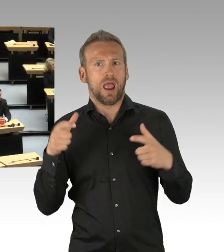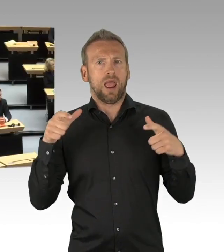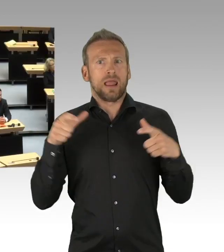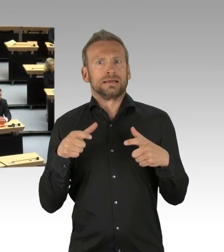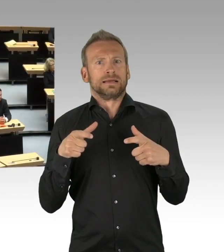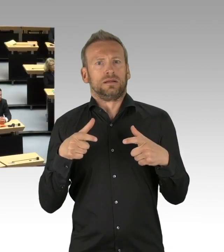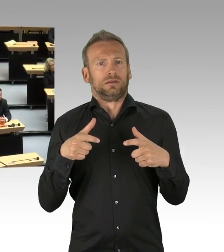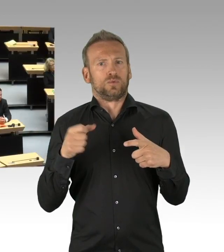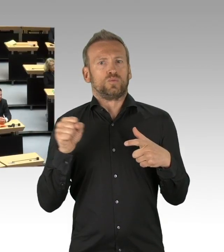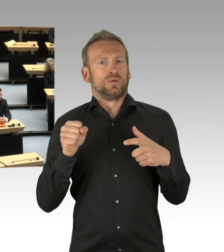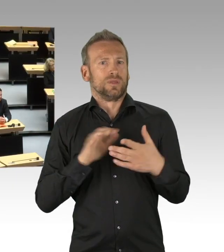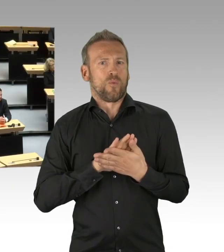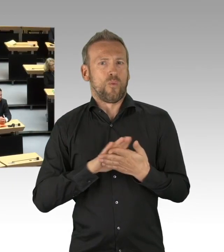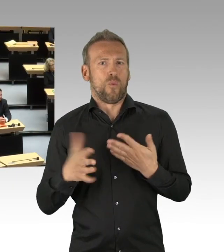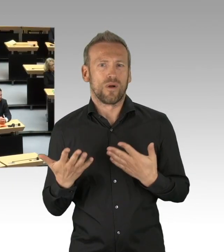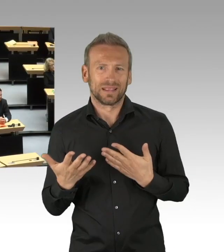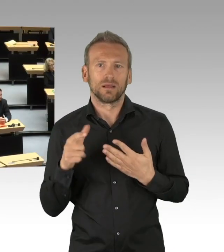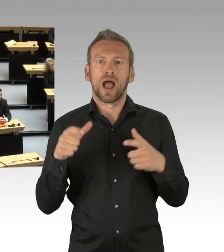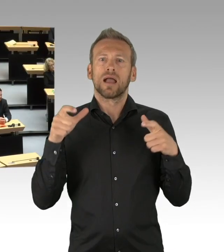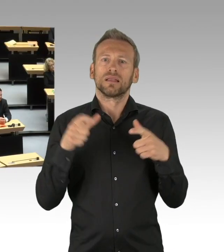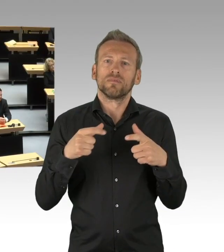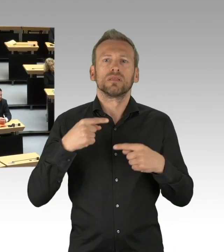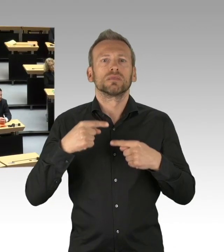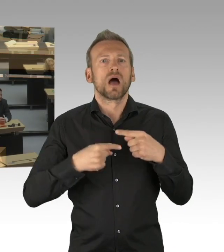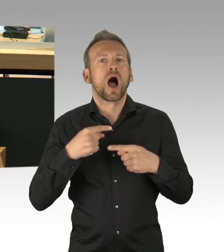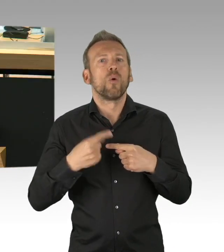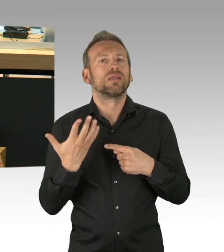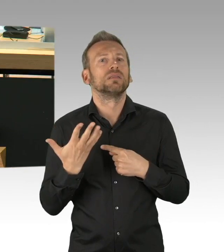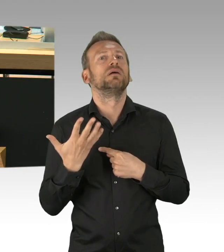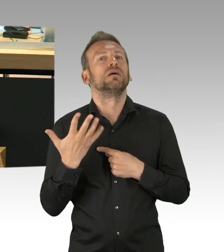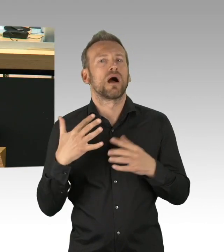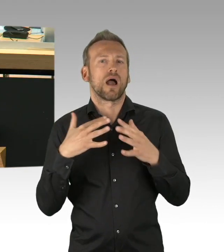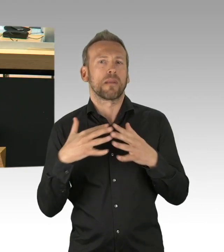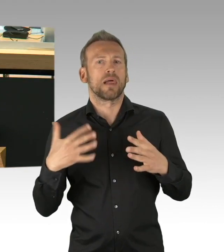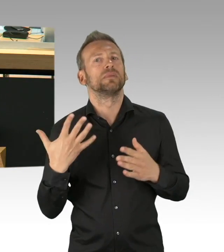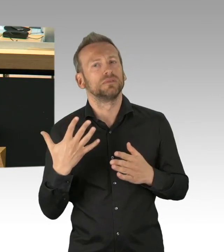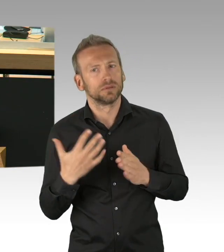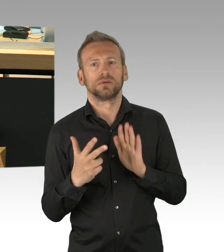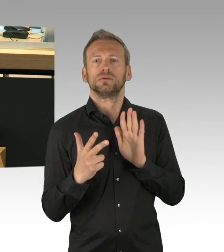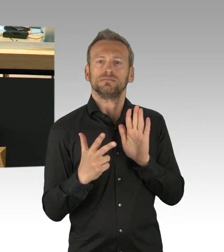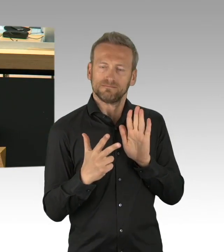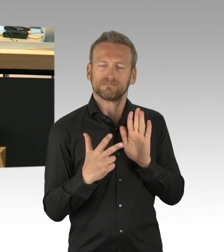Die Parlamente sind aufgerufen, sich mit diesen Grundrechtseingriffen zu befassen. Es geht nicht nur um die Verfassungslage.